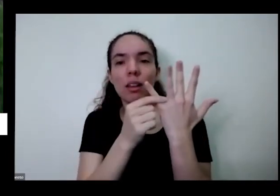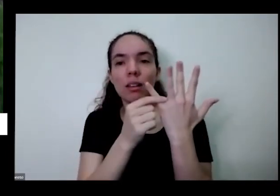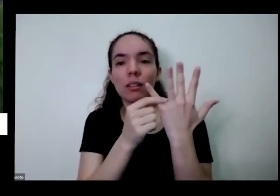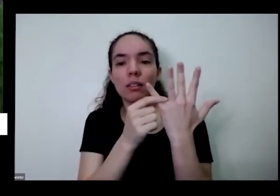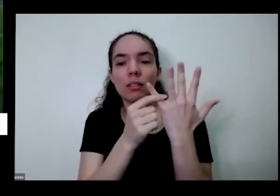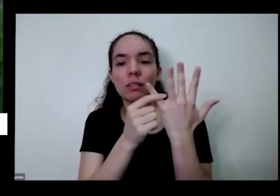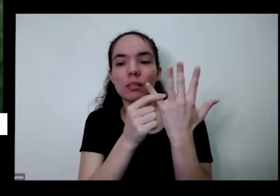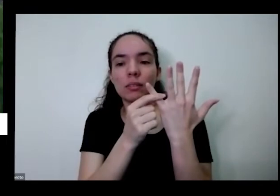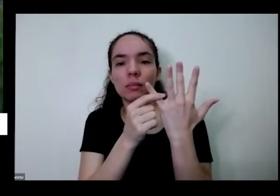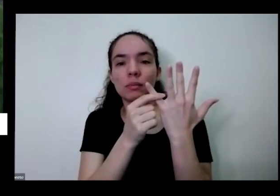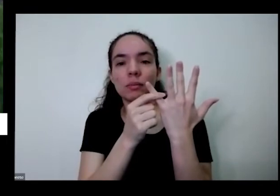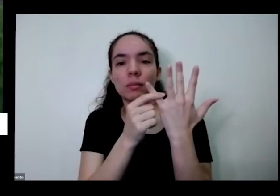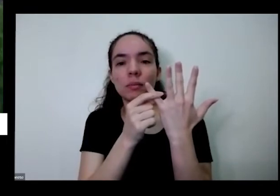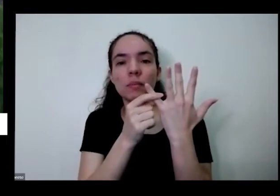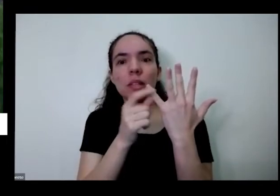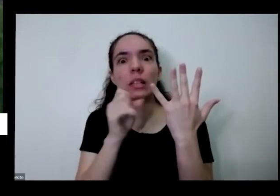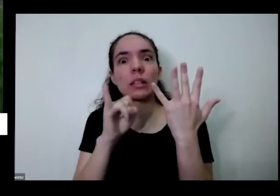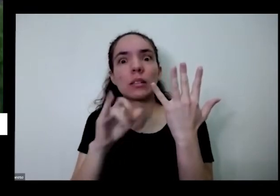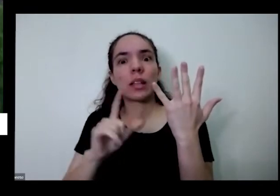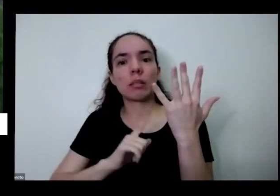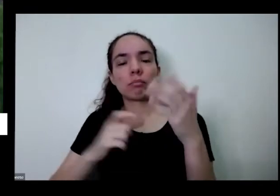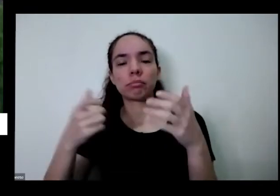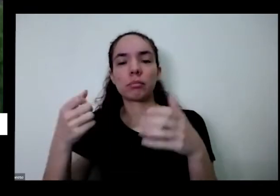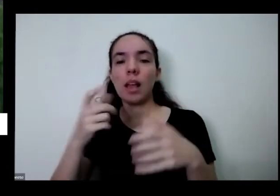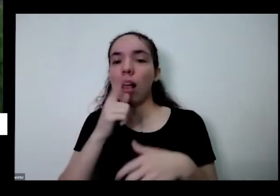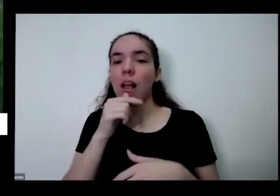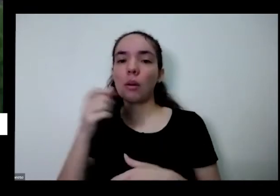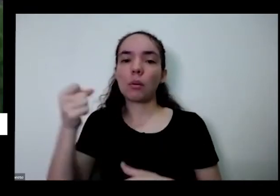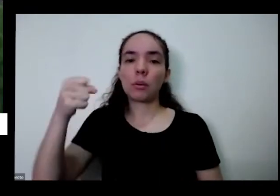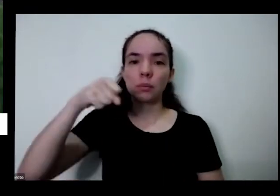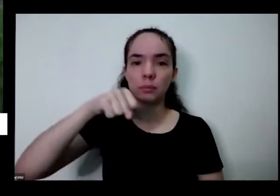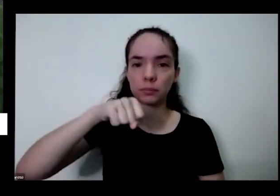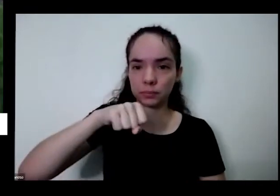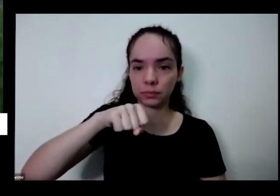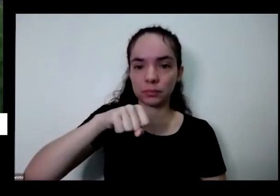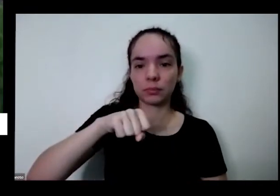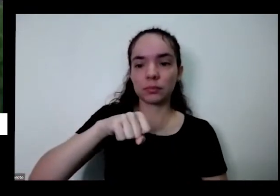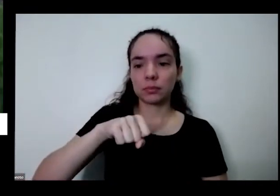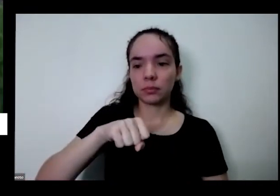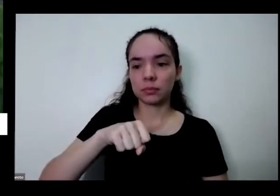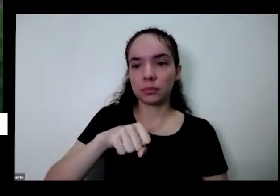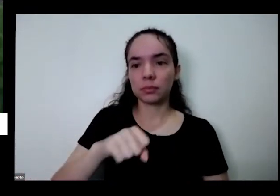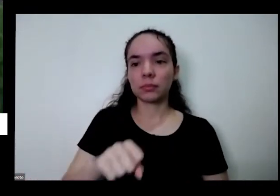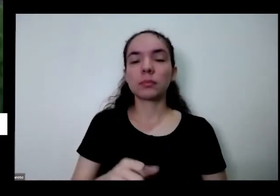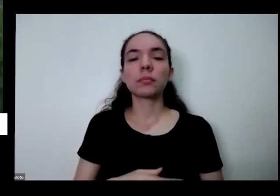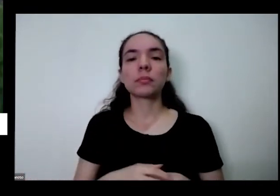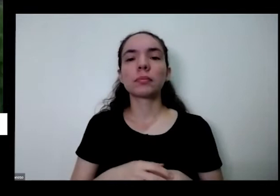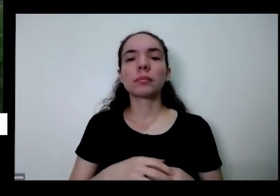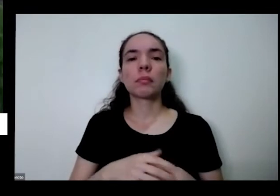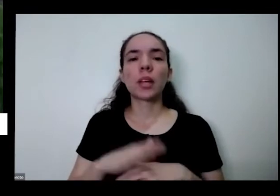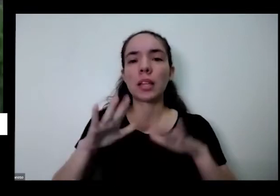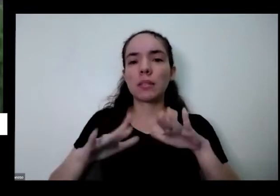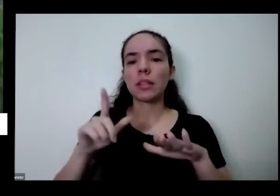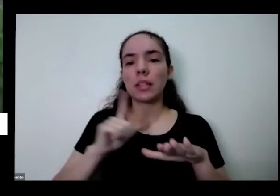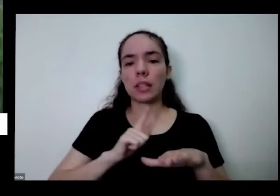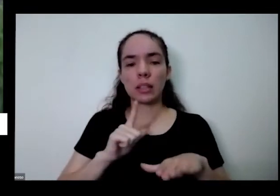da rega e joga a o que carga aqui dentro pode ter levar alguma pureza bactéria pode causar